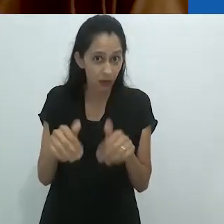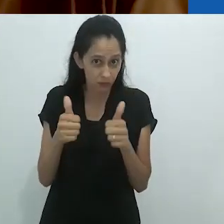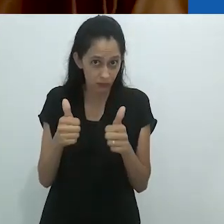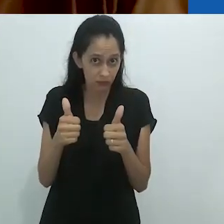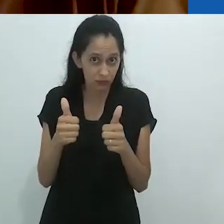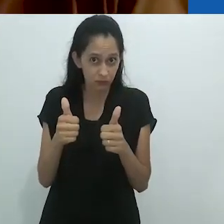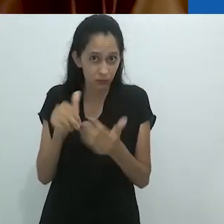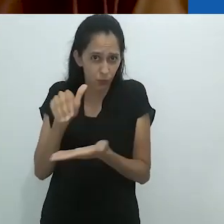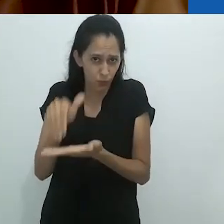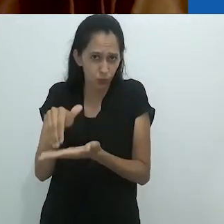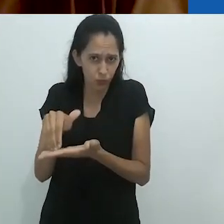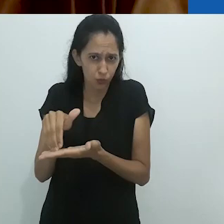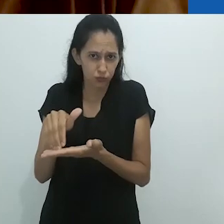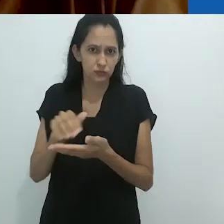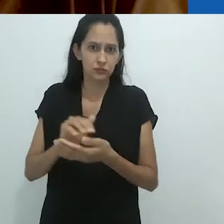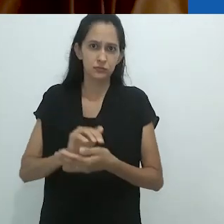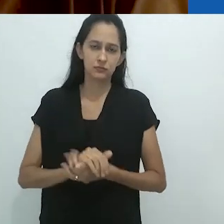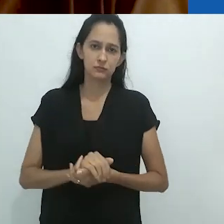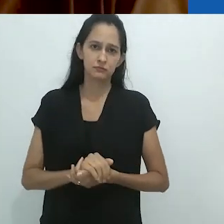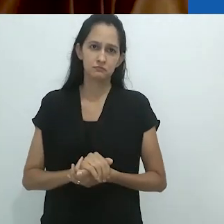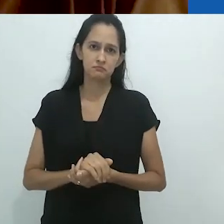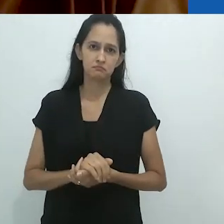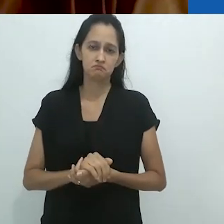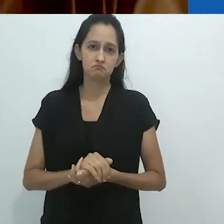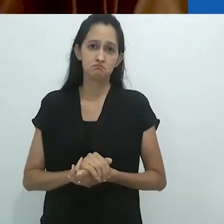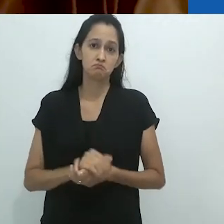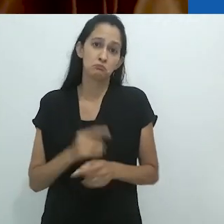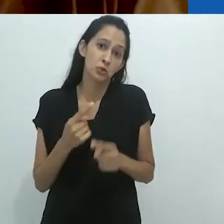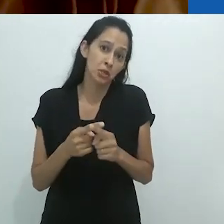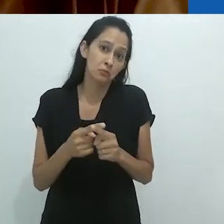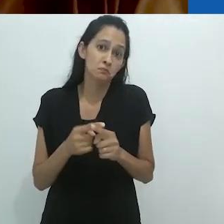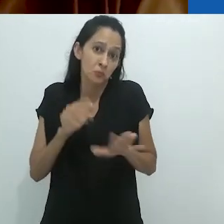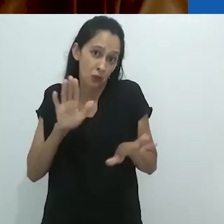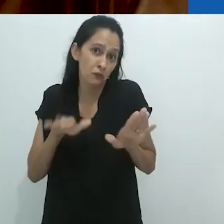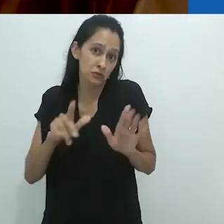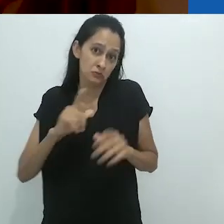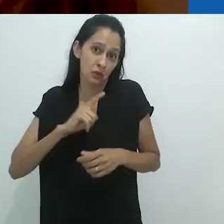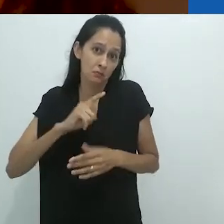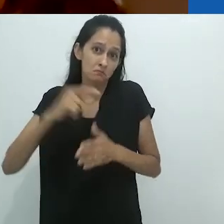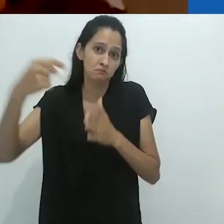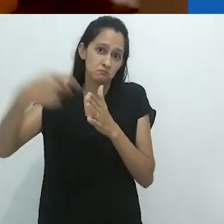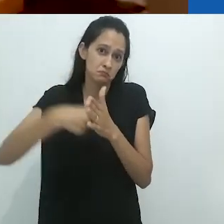receber perguntas no final, ok?